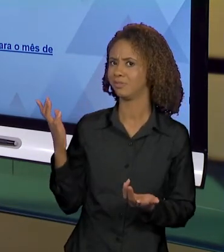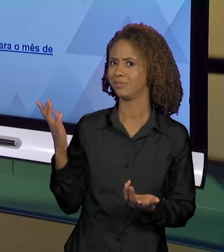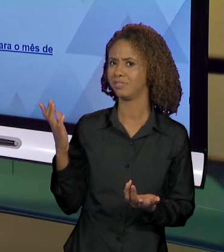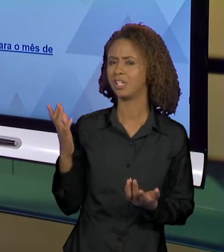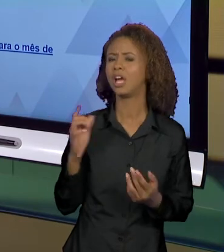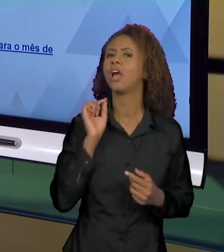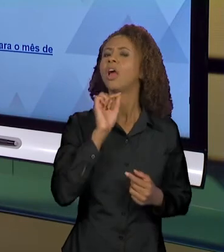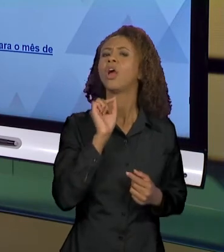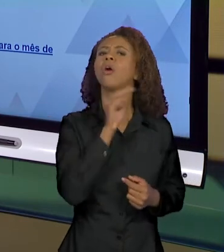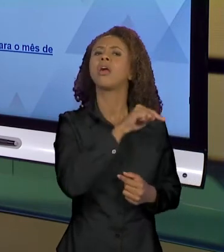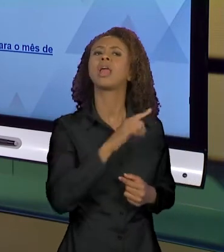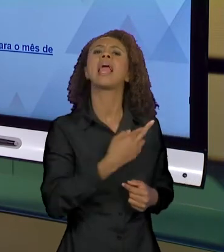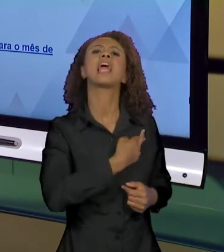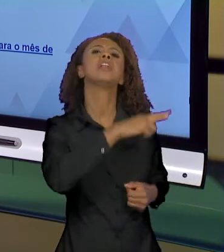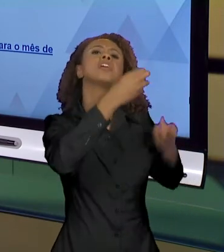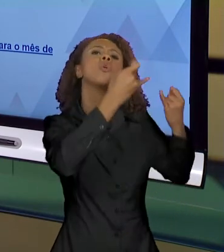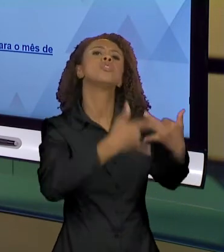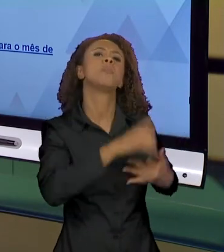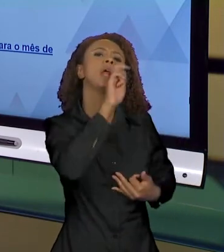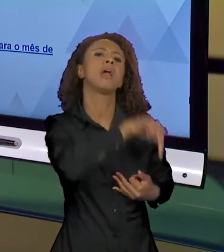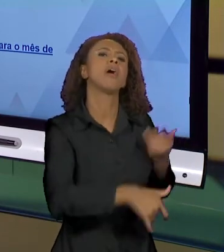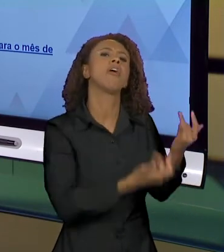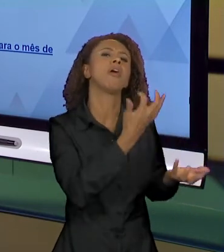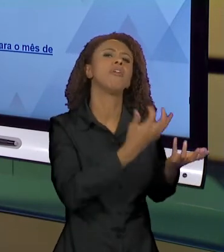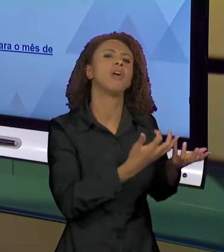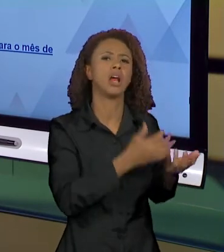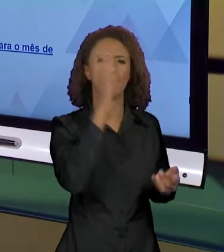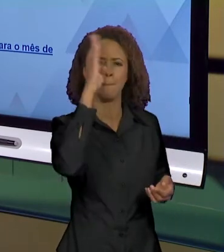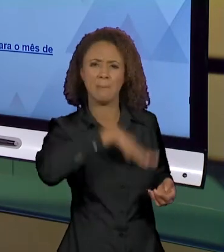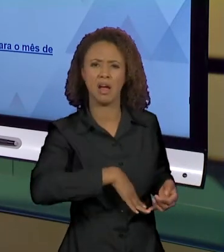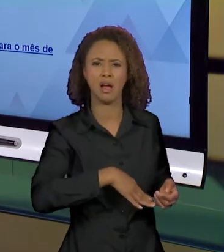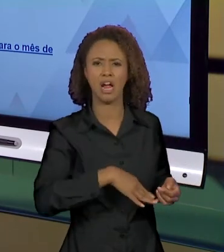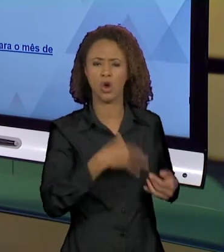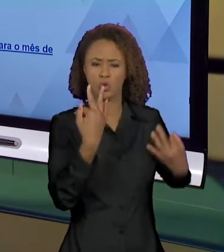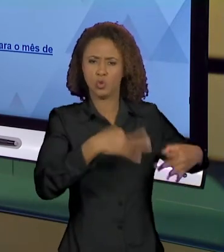ENTÃO É COISA DO MAL, COISA QUE ARDE, QUE QUEIMA,